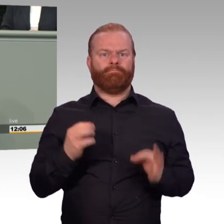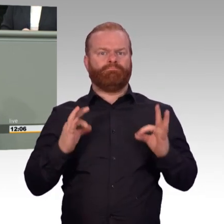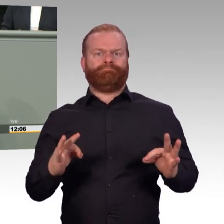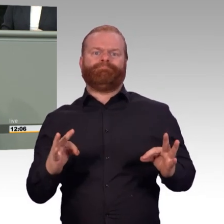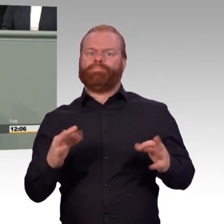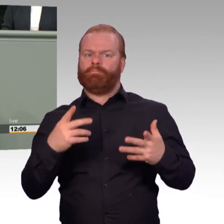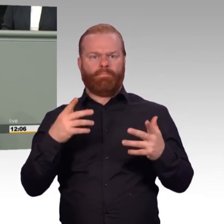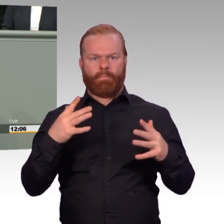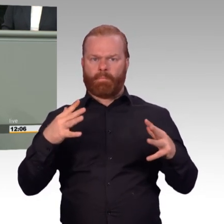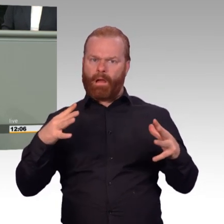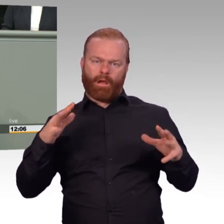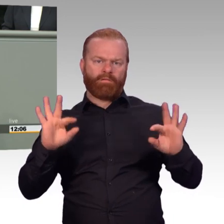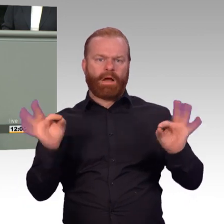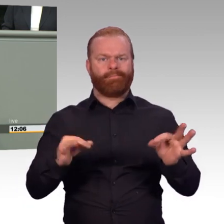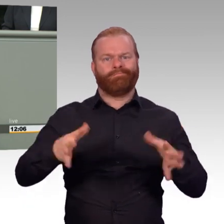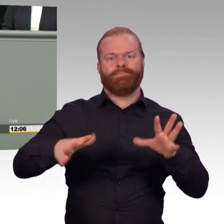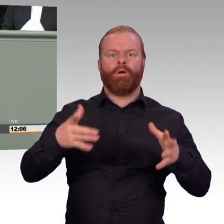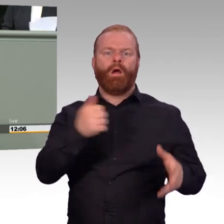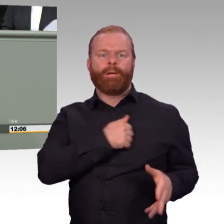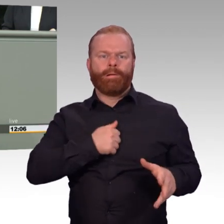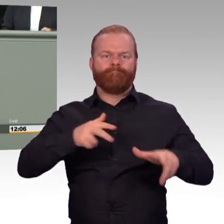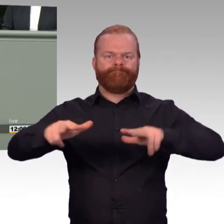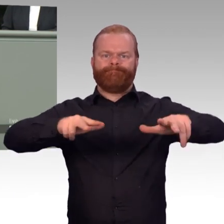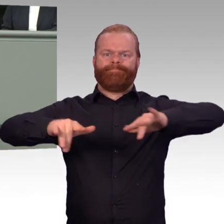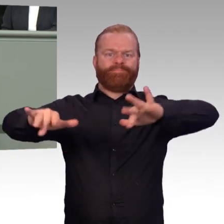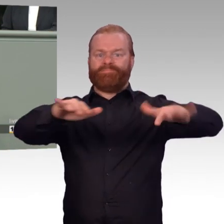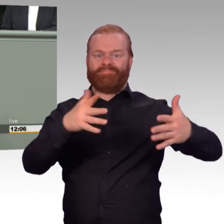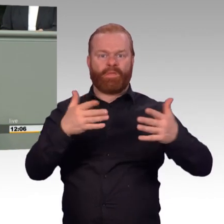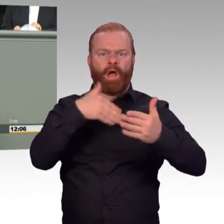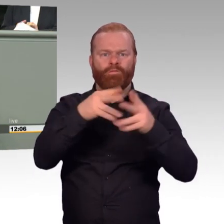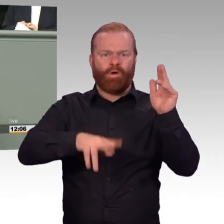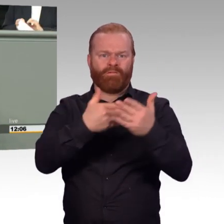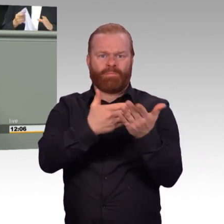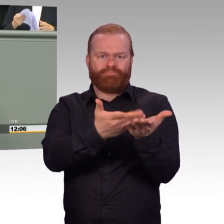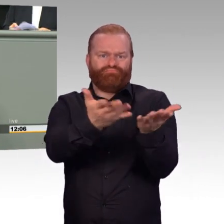Und hier auch bitte an die Adresse von Ihnen, Frau Ministerin. Der Erfolg der Bundeswehr bemisst sich einzig